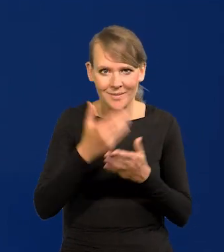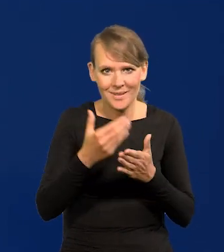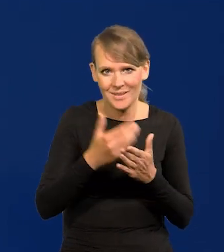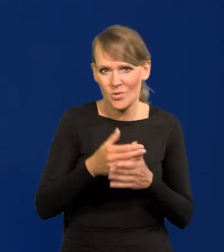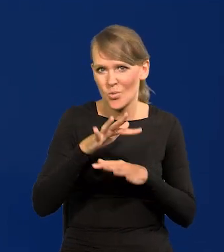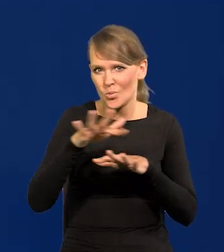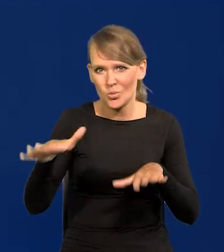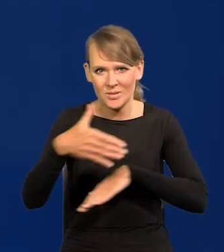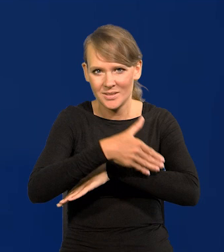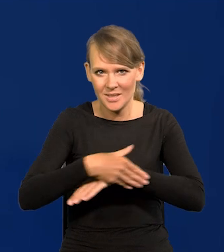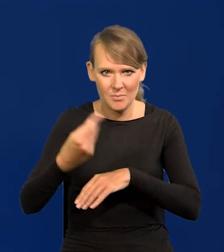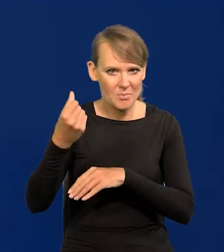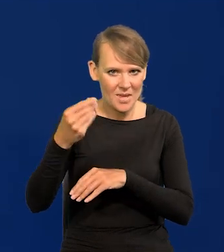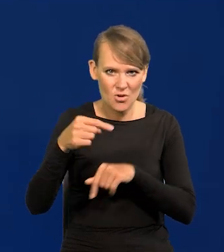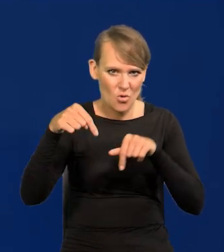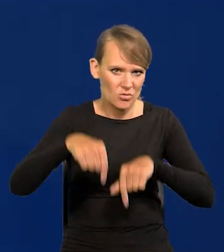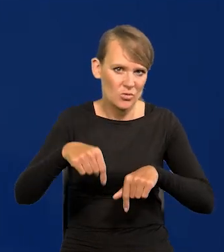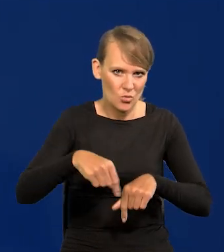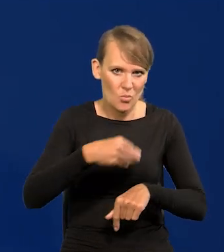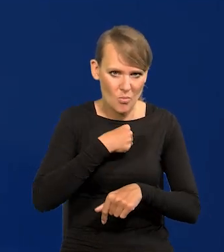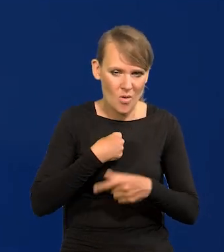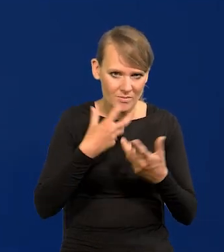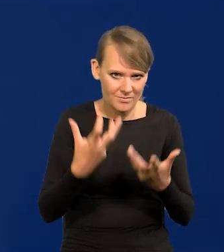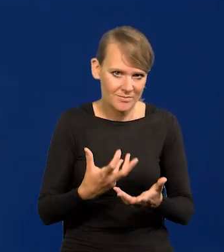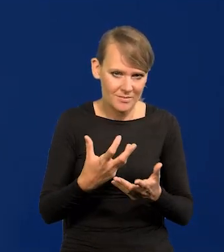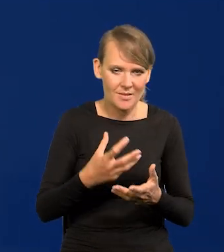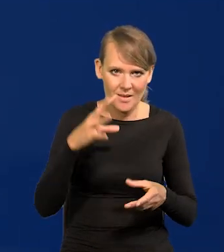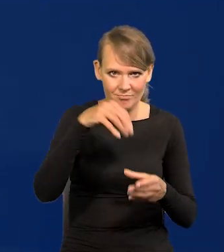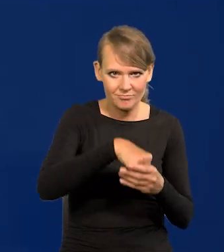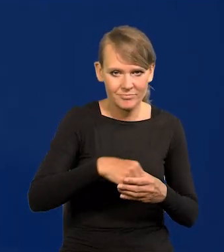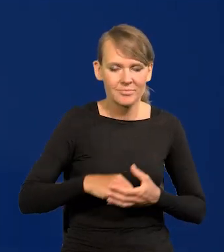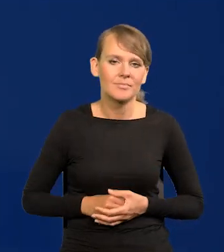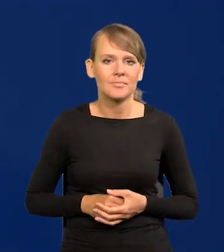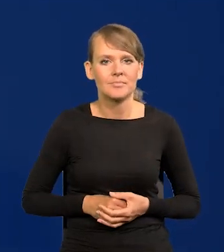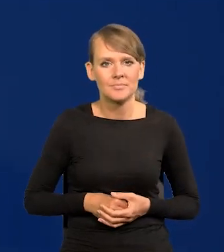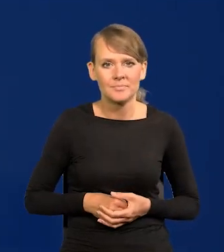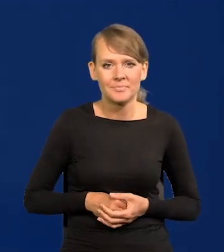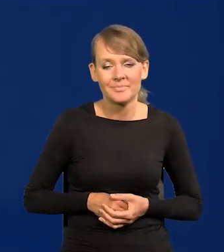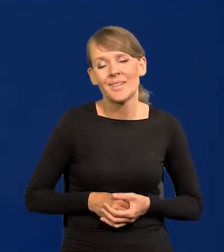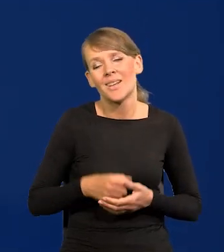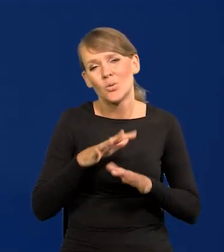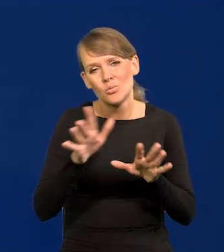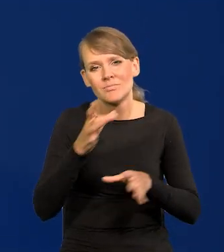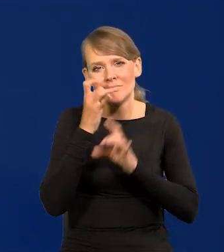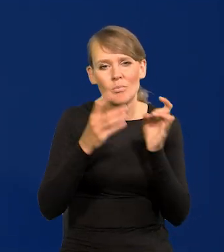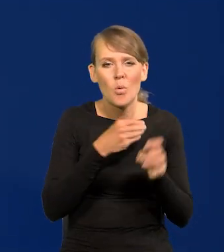Mimo tych złorzeczeń i narzekań na polską gospodarkę,